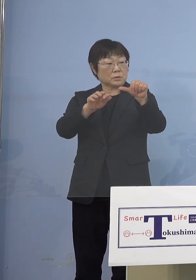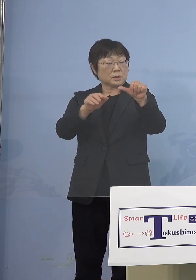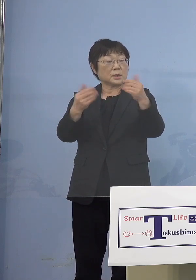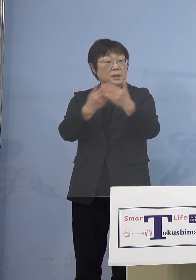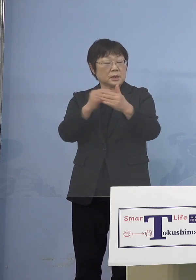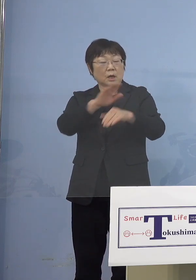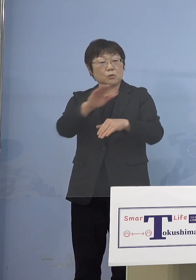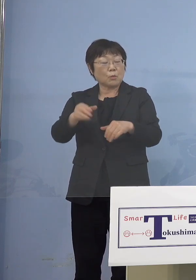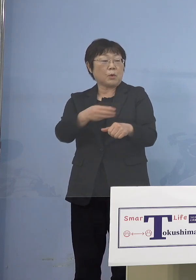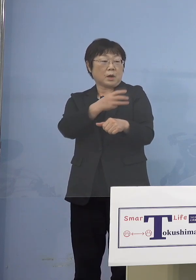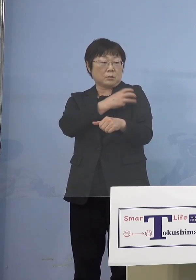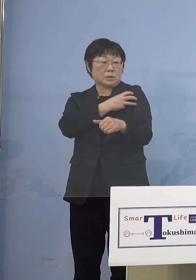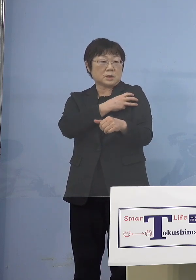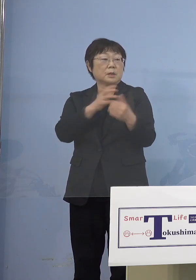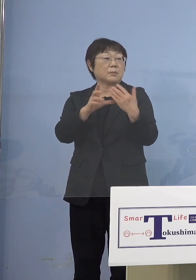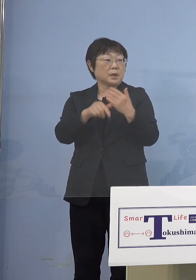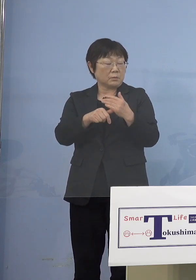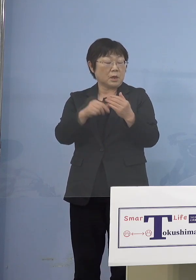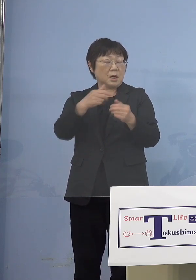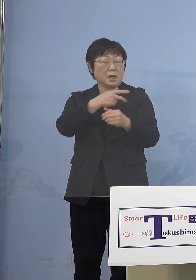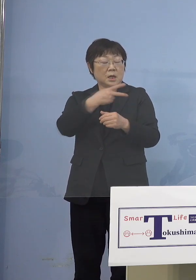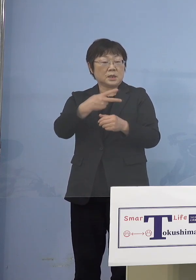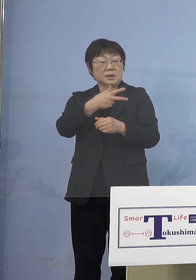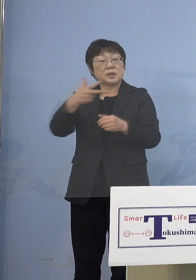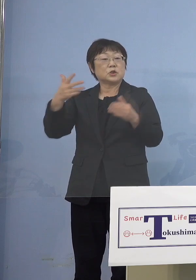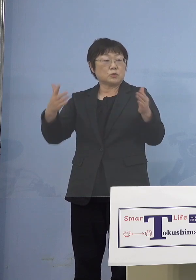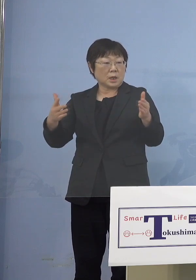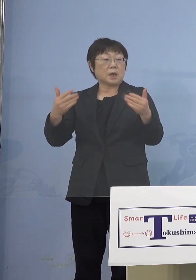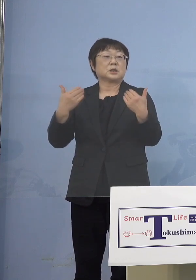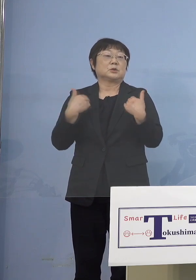必要になりますから それまでの間に結果親御さんからもらって